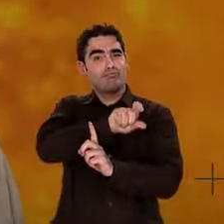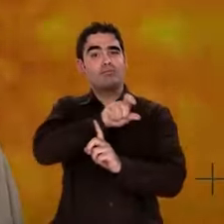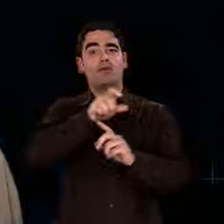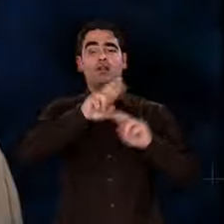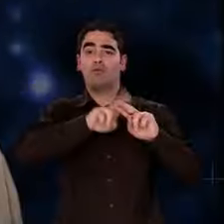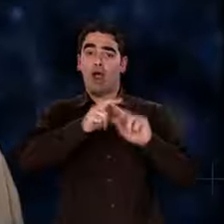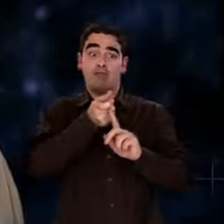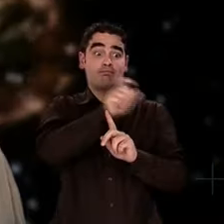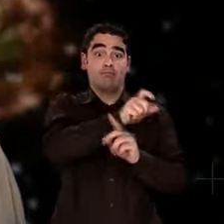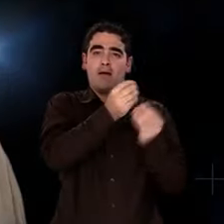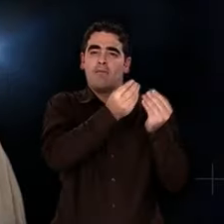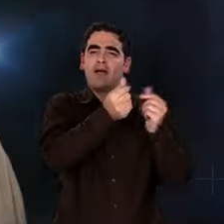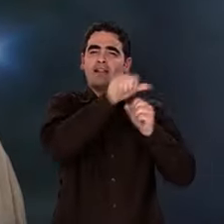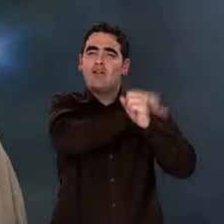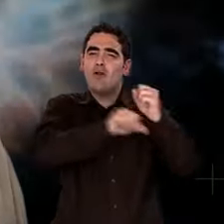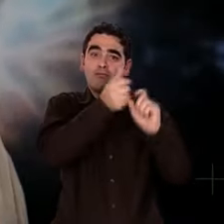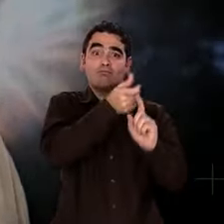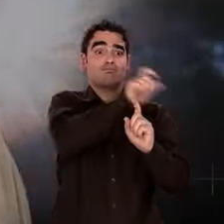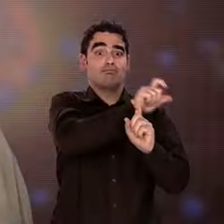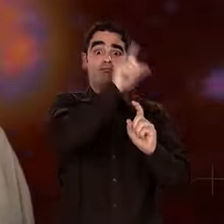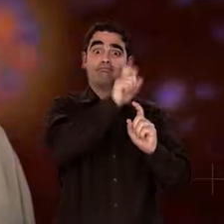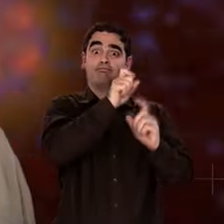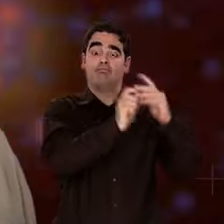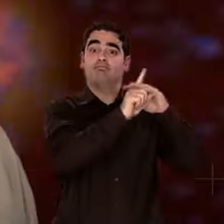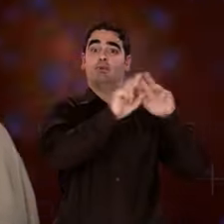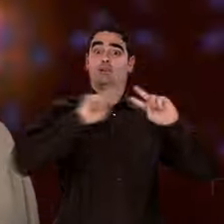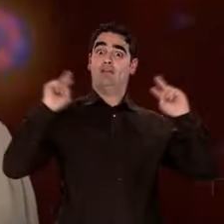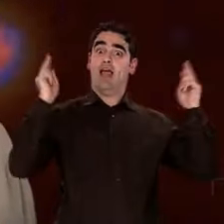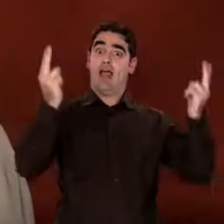Pour la mener, nous sommes remontés bien loin dans l'espace et le temps.